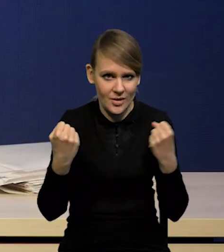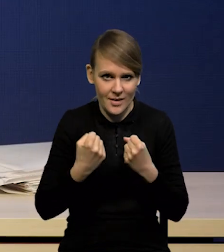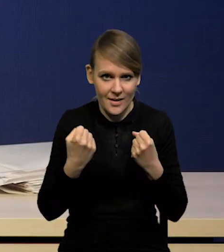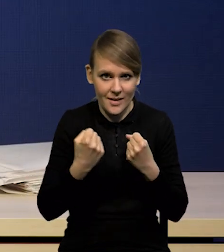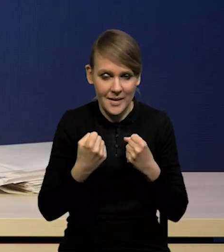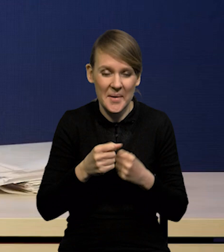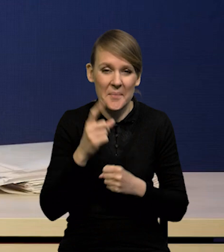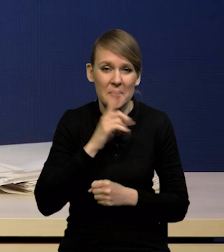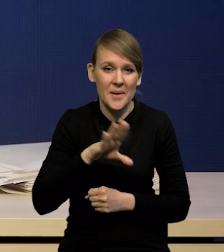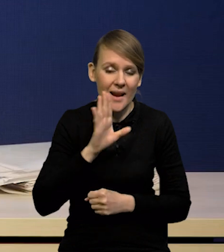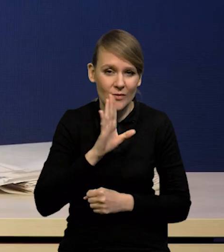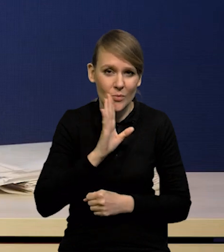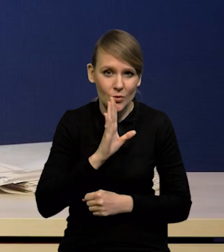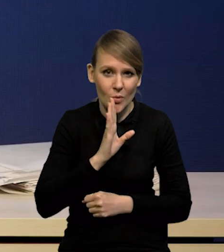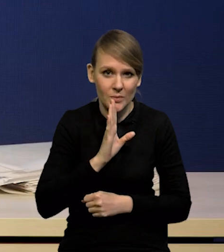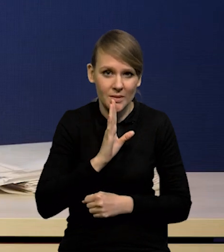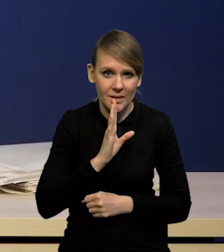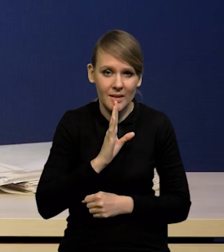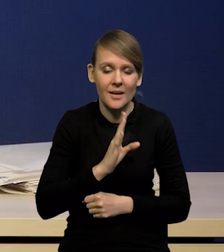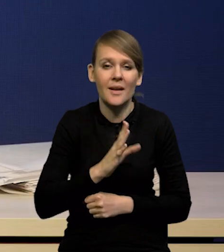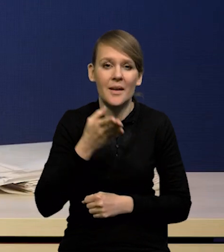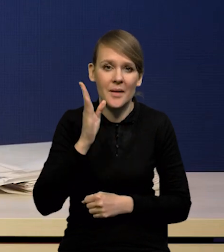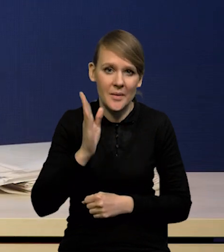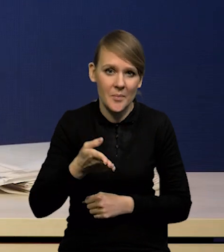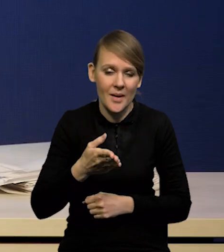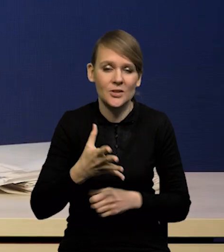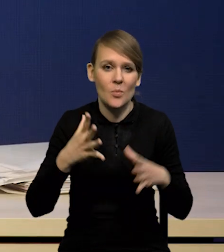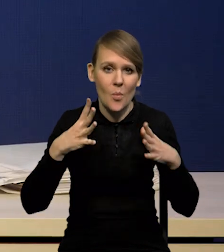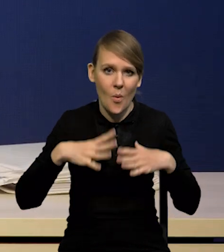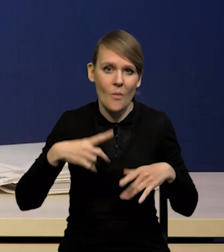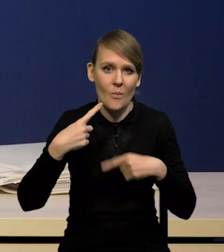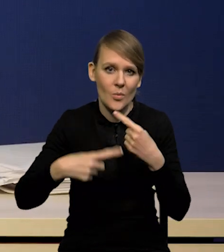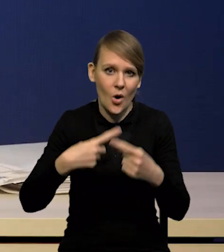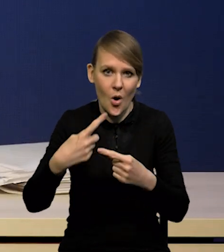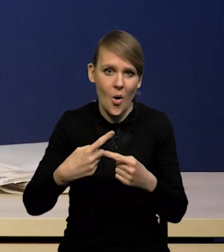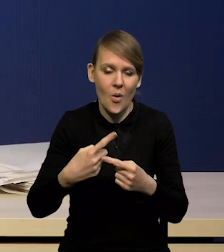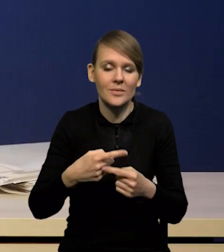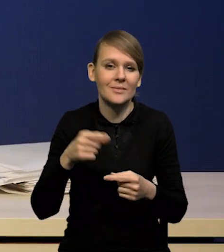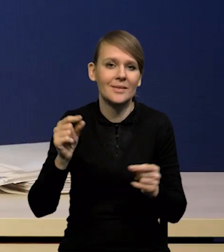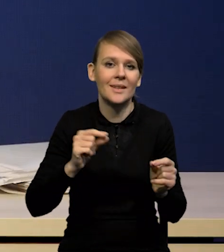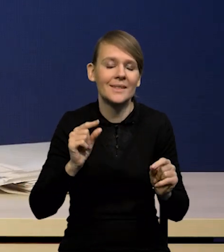i w związku z tym prawdopodobnie będziemy mieli powolny proces obniżania się inflacji.